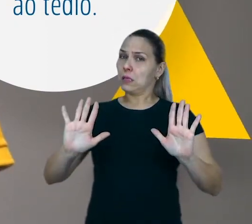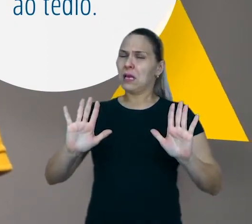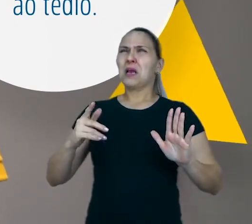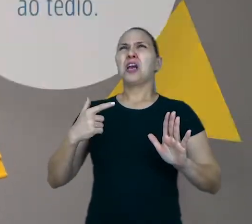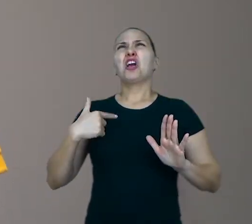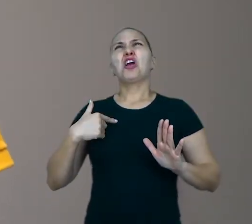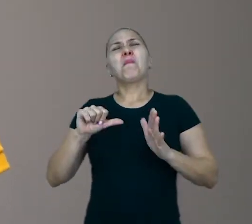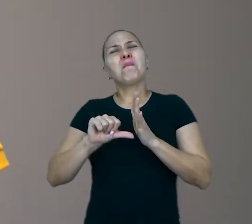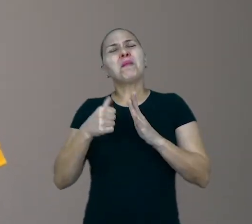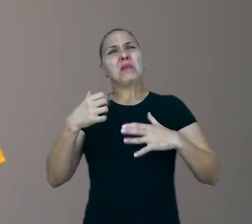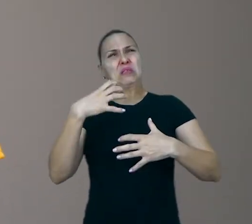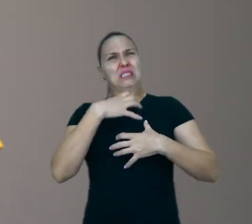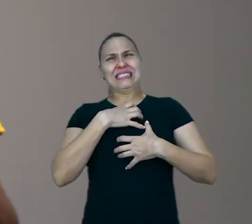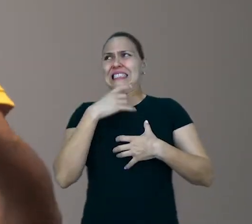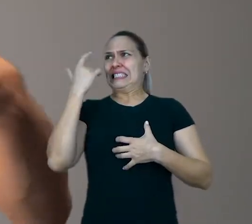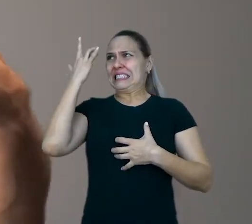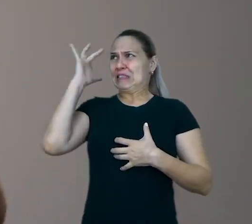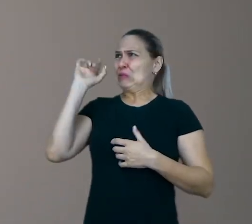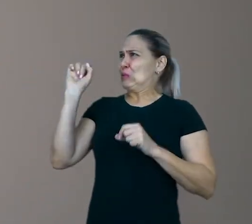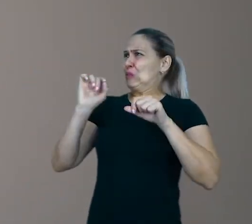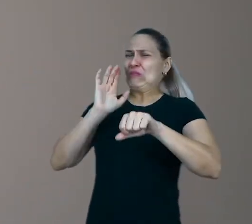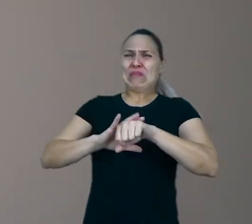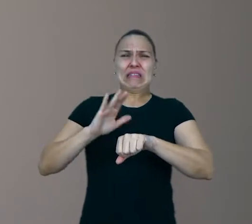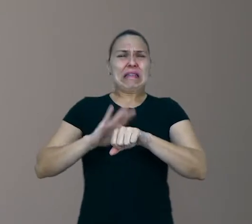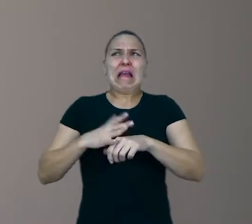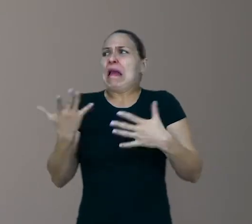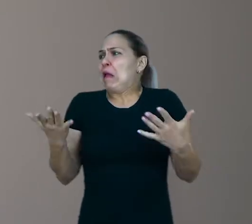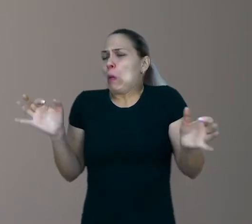não saber direito o que fazer, não ter nada pronto para se distrair.